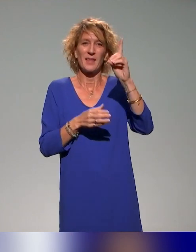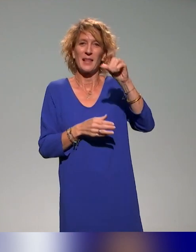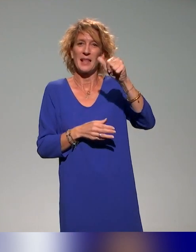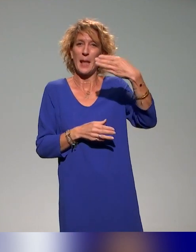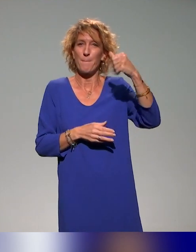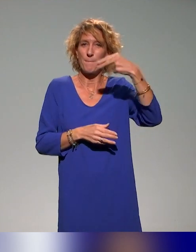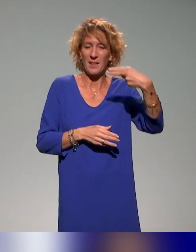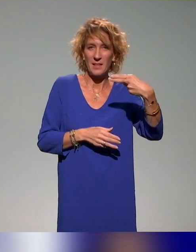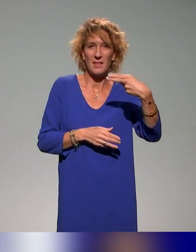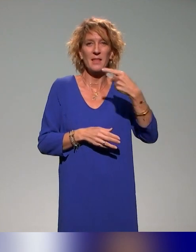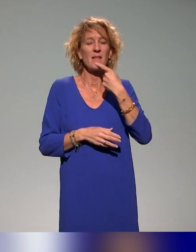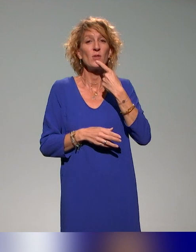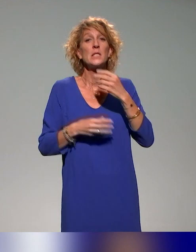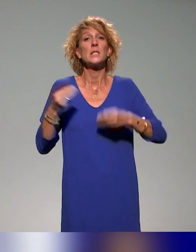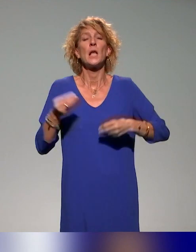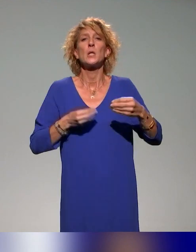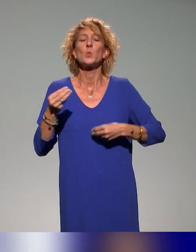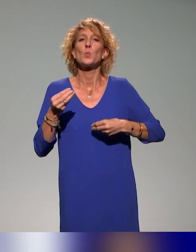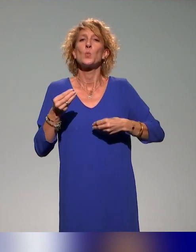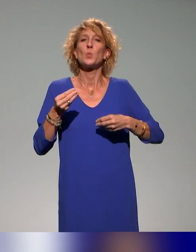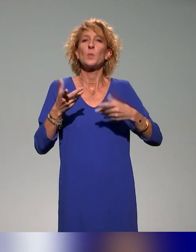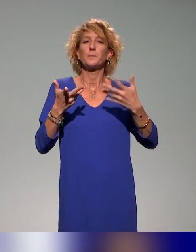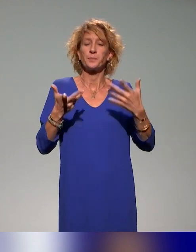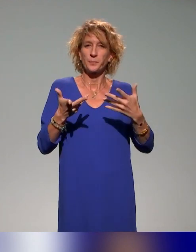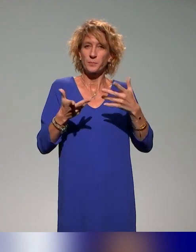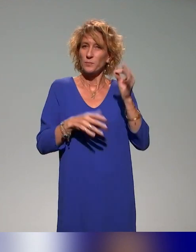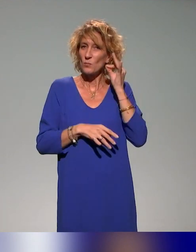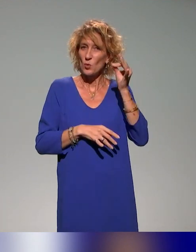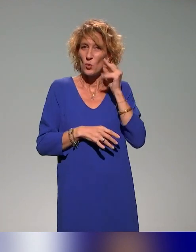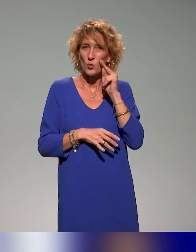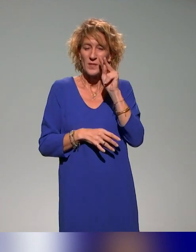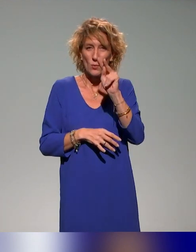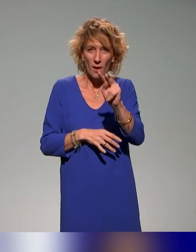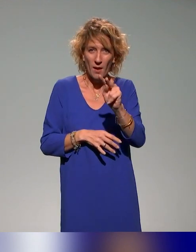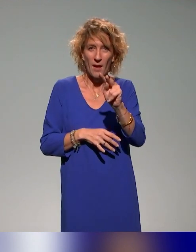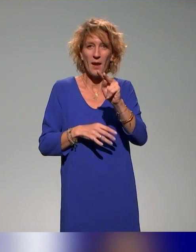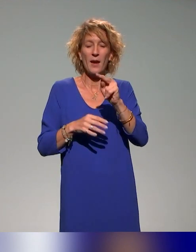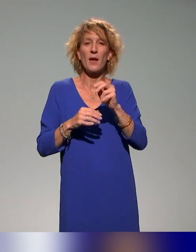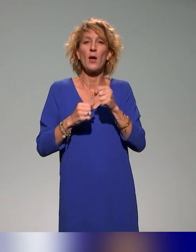La DAMAN, c'est la Direction de l'Audiovisuel, du Multimédia et